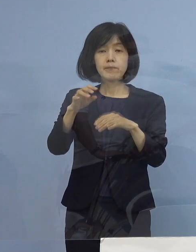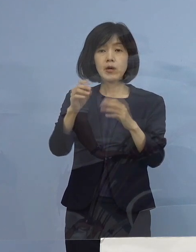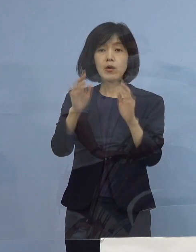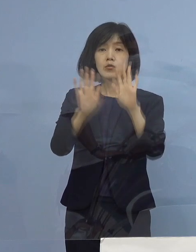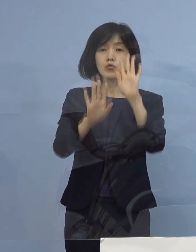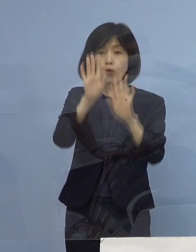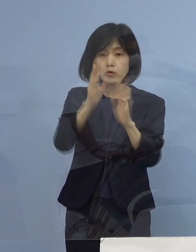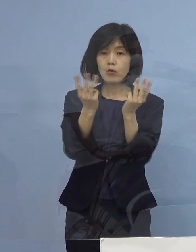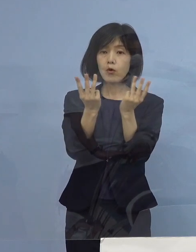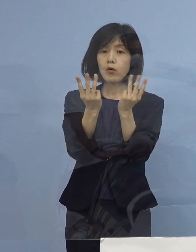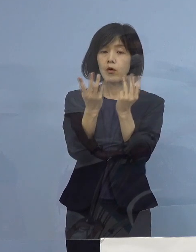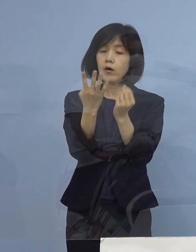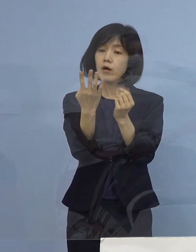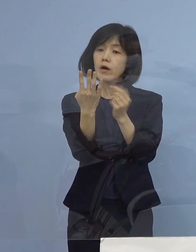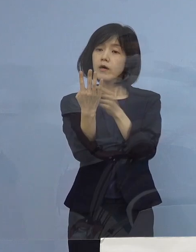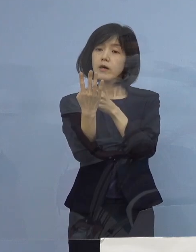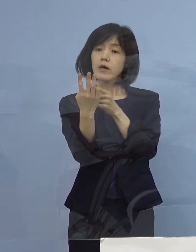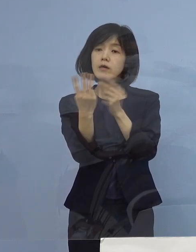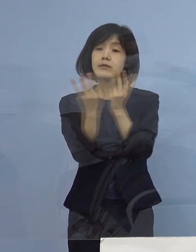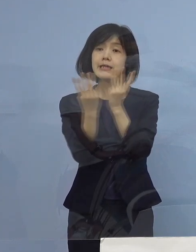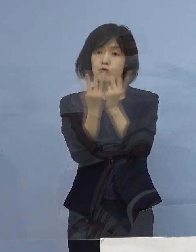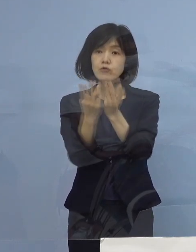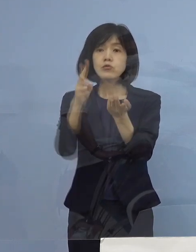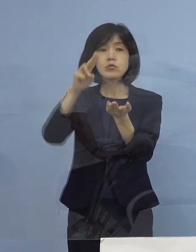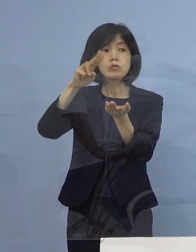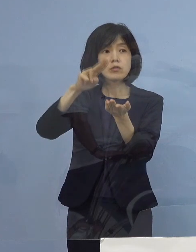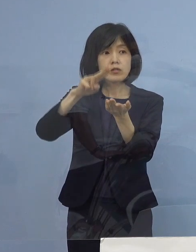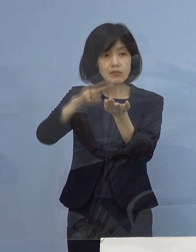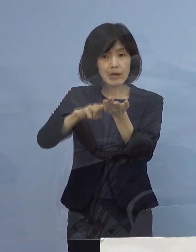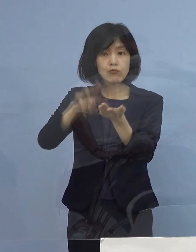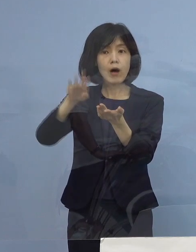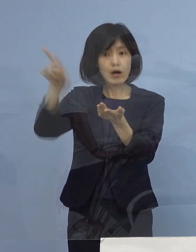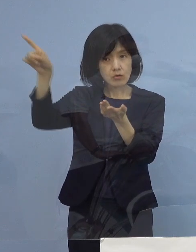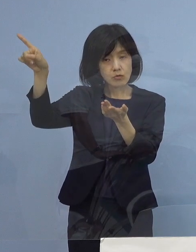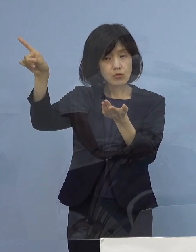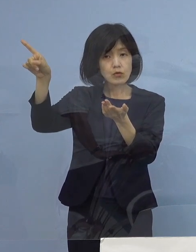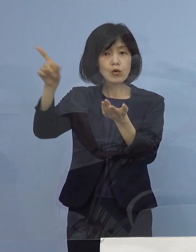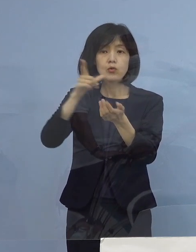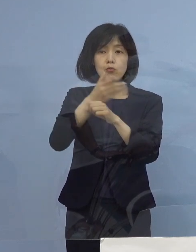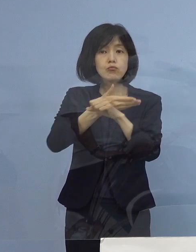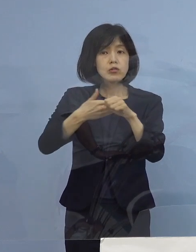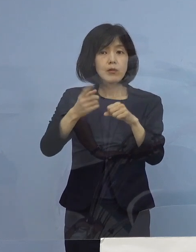振り分けていく というような 基準はない ということでしょうか （知事） 基準がないというよりも